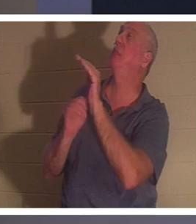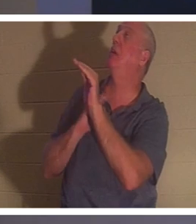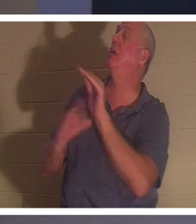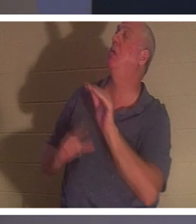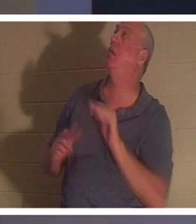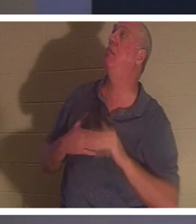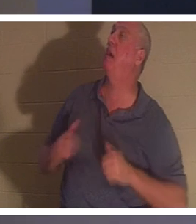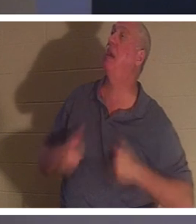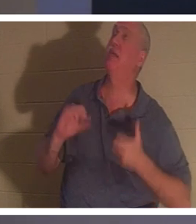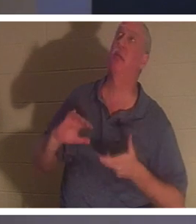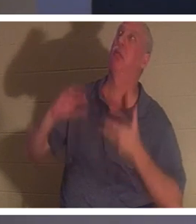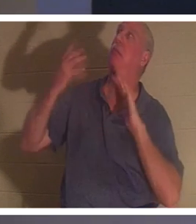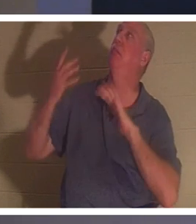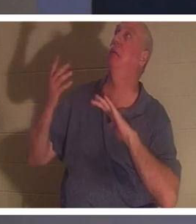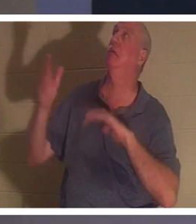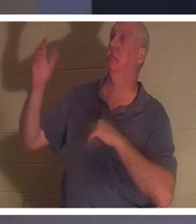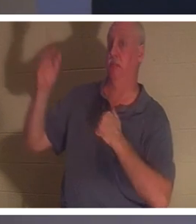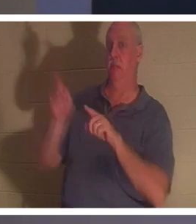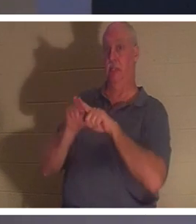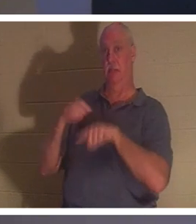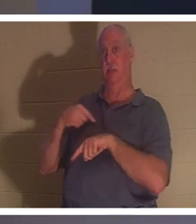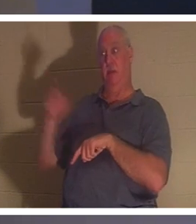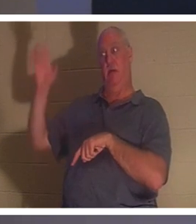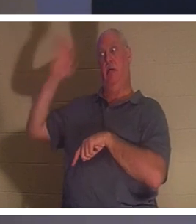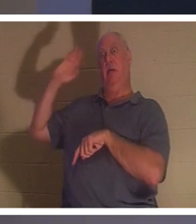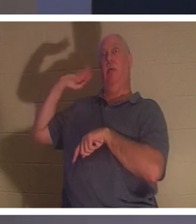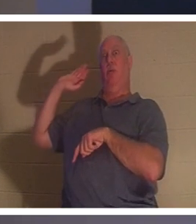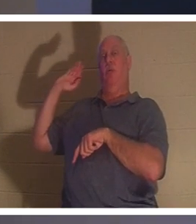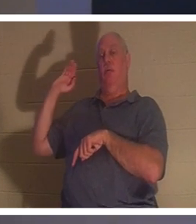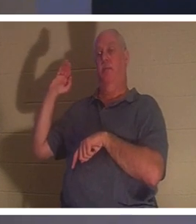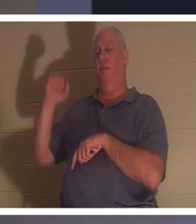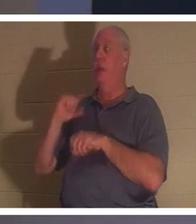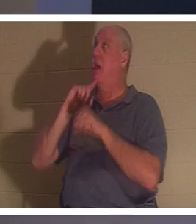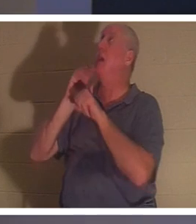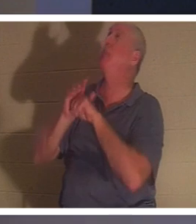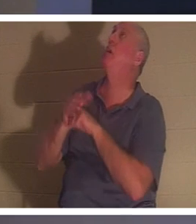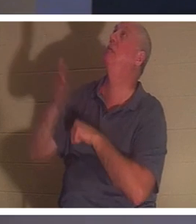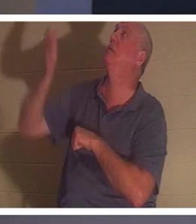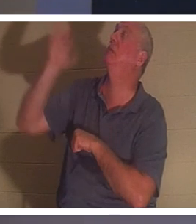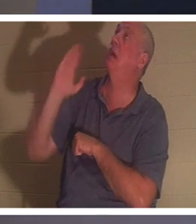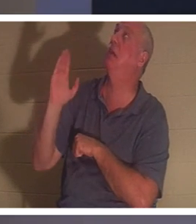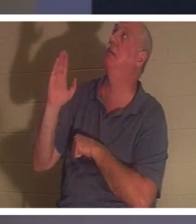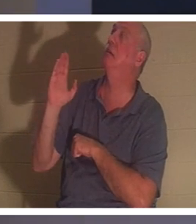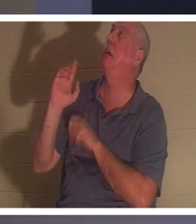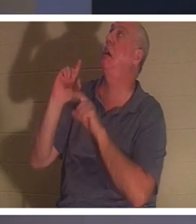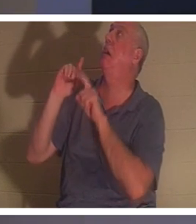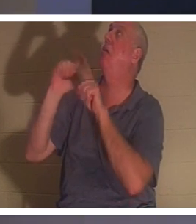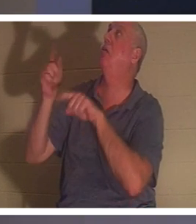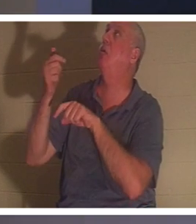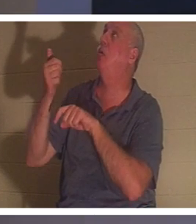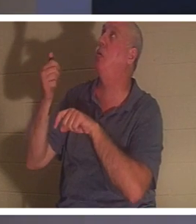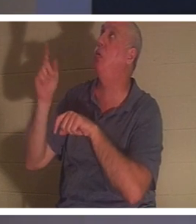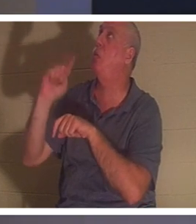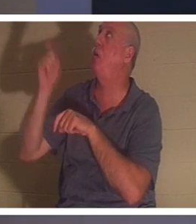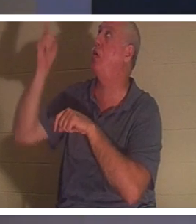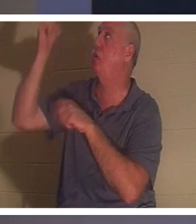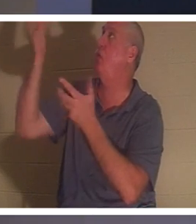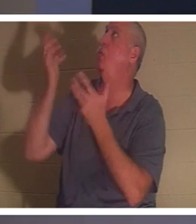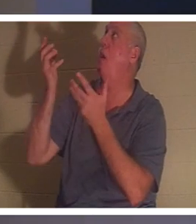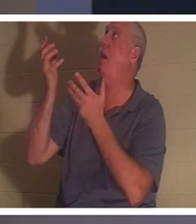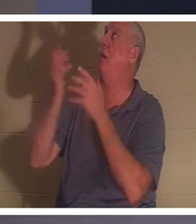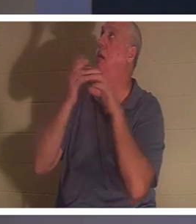все эти годы назад. Я обещал Ему, о Боже, я пойду, куда Ты хочешь, я пойду. Это